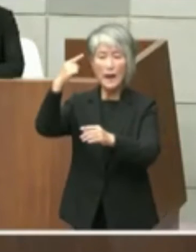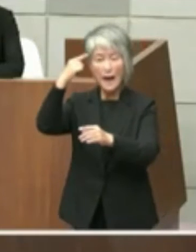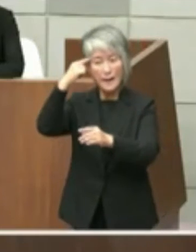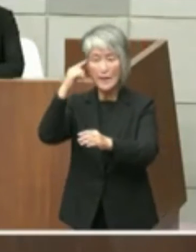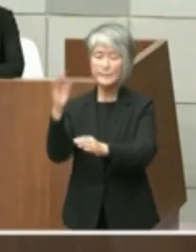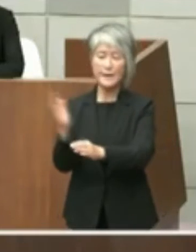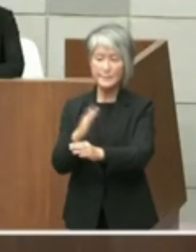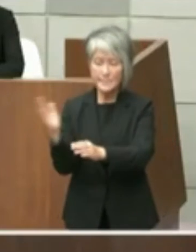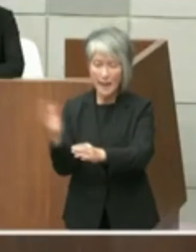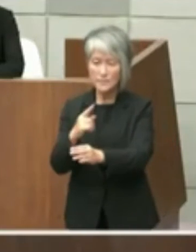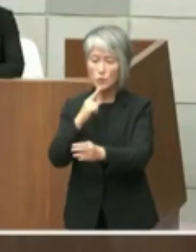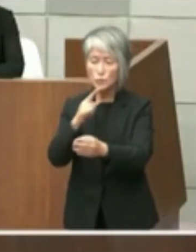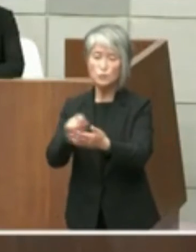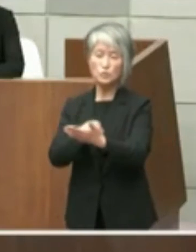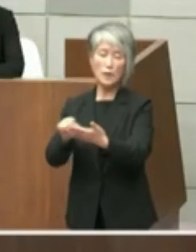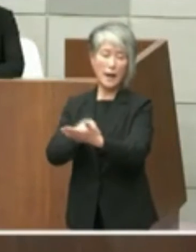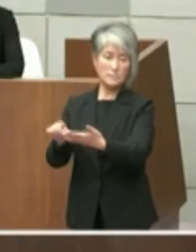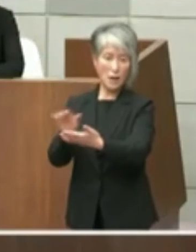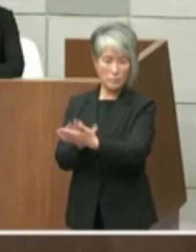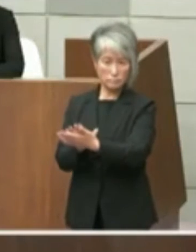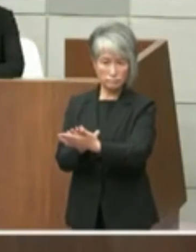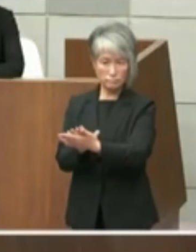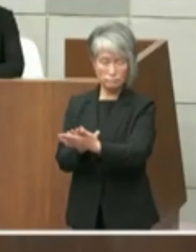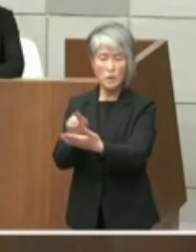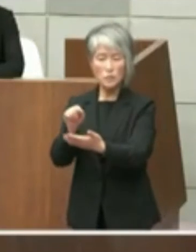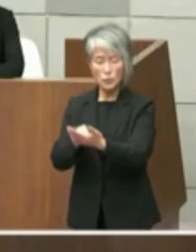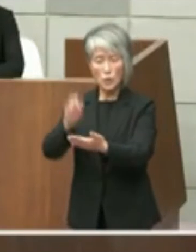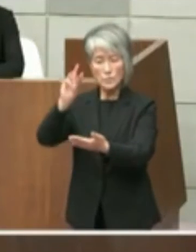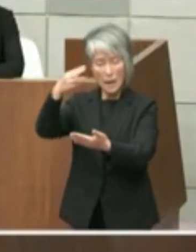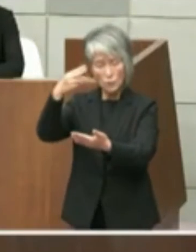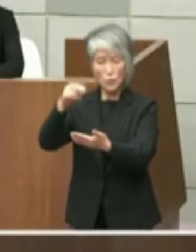ます このように当該文書に参考として県立投資